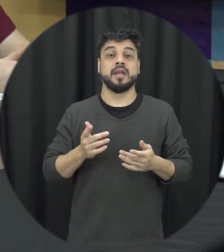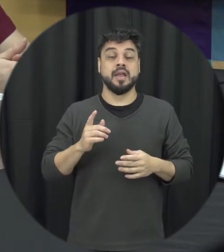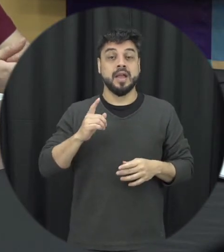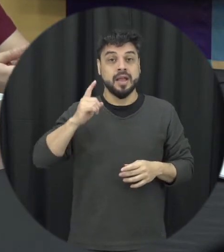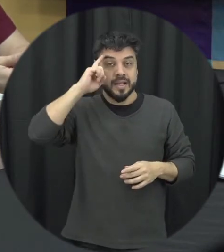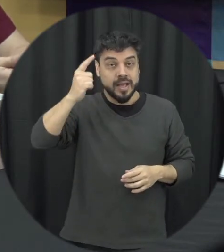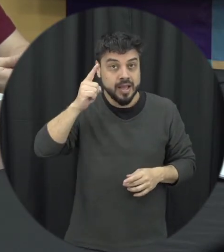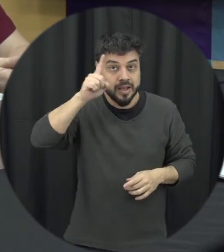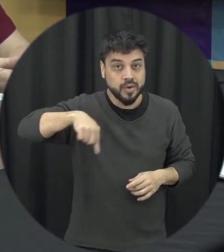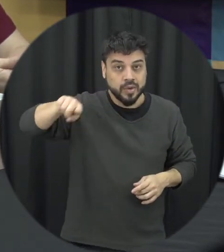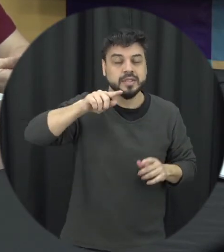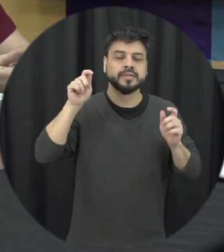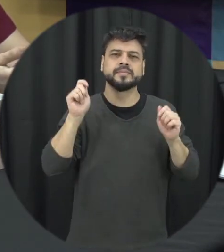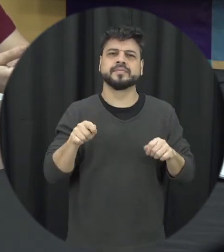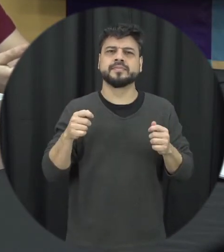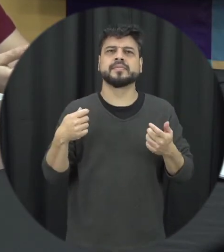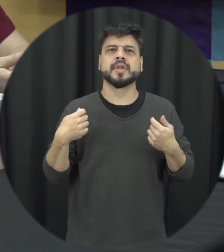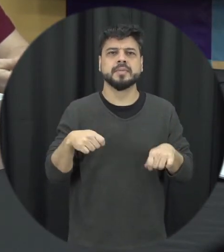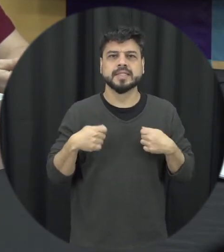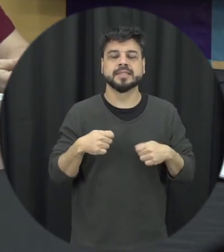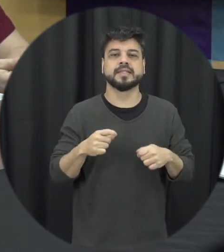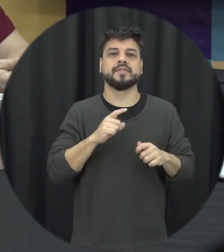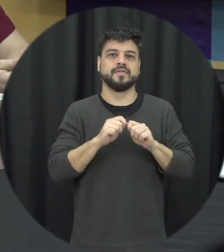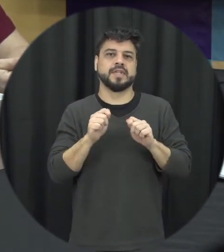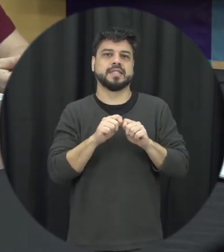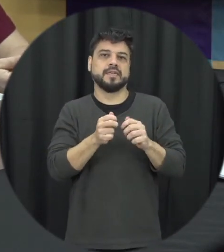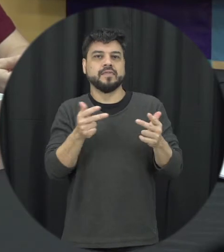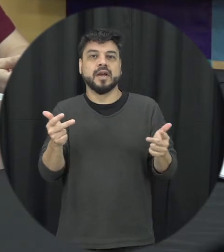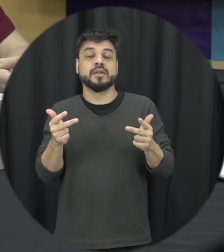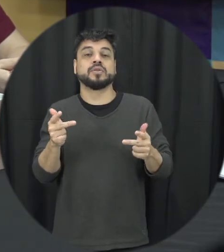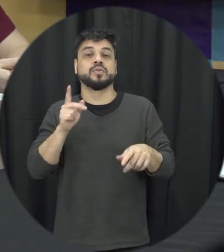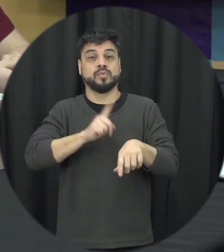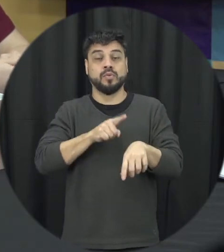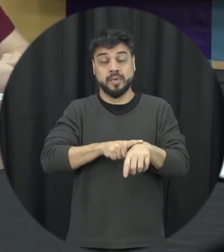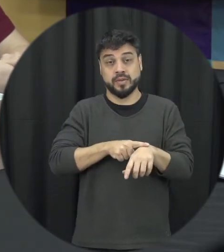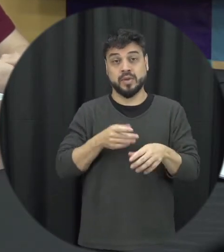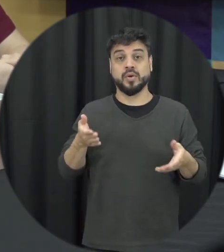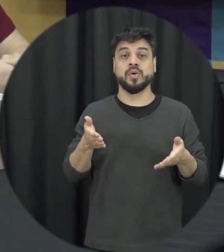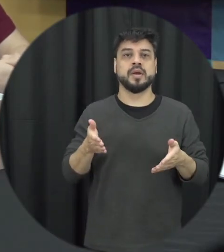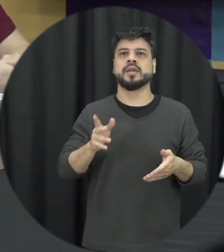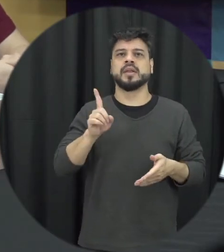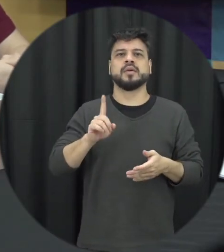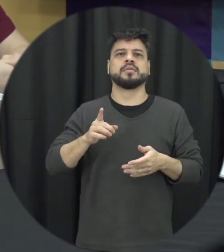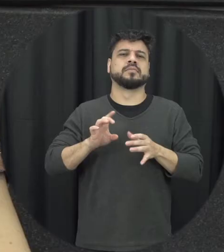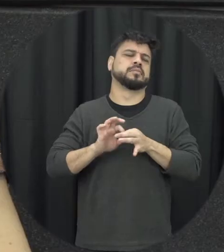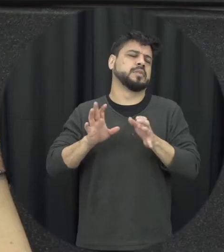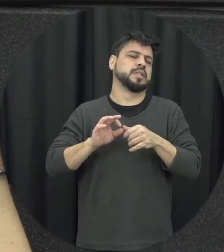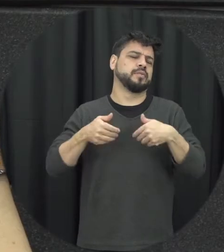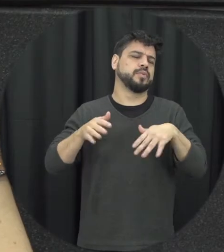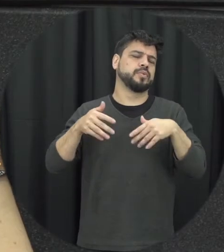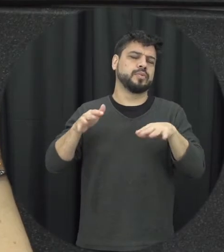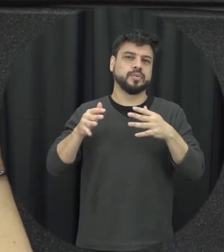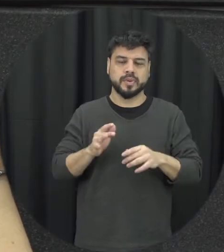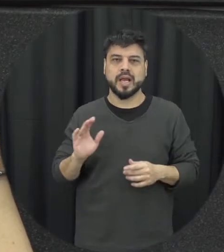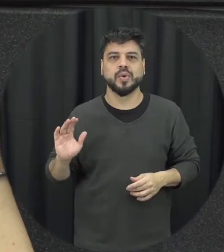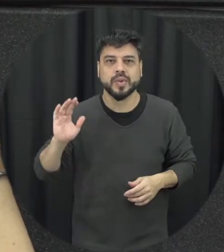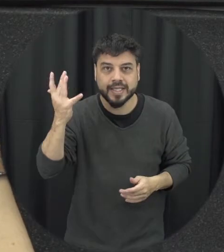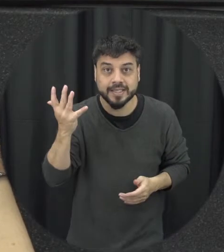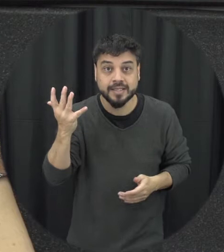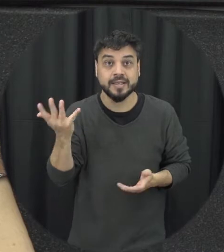situações não deixar isso vamos assim acontecer não deixar isso né é se perpetuar sem fazer nada